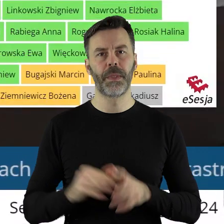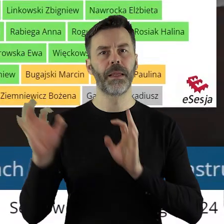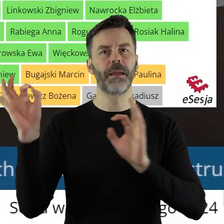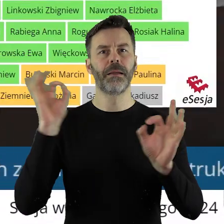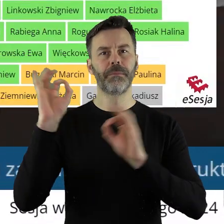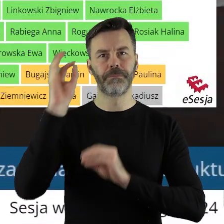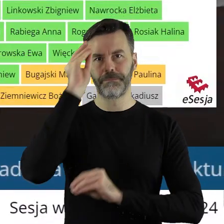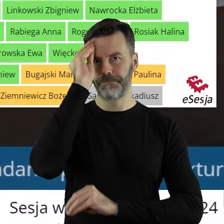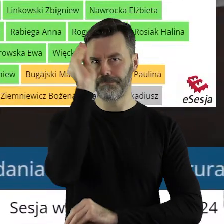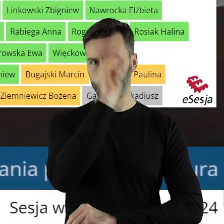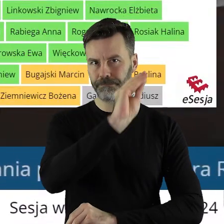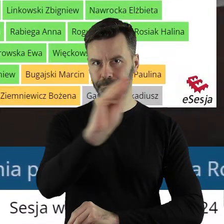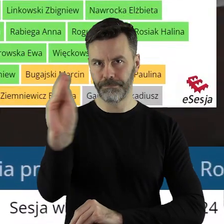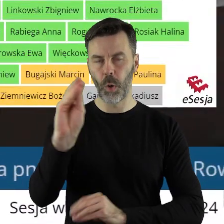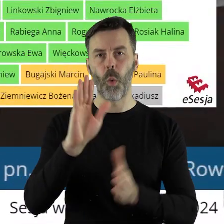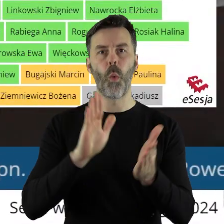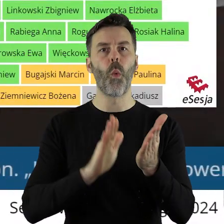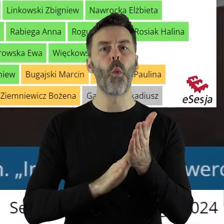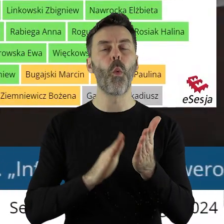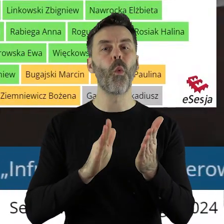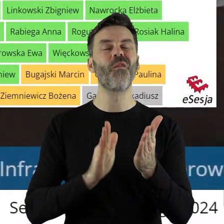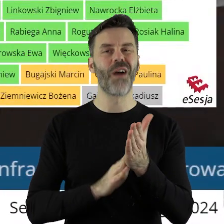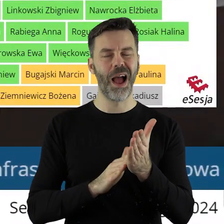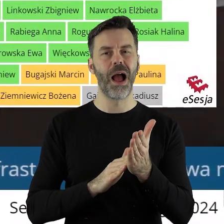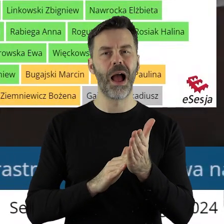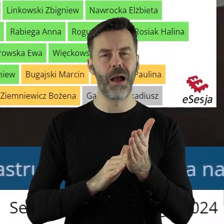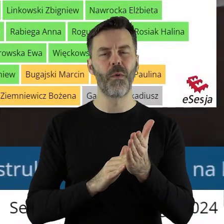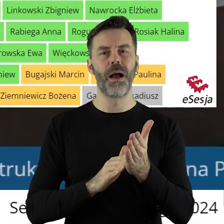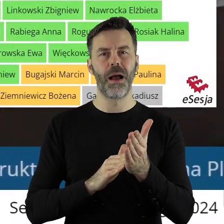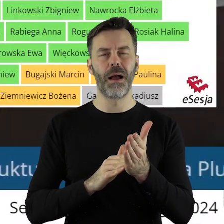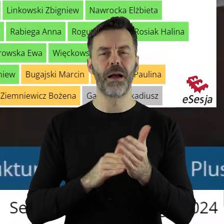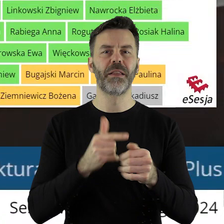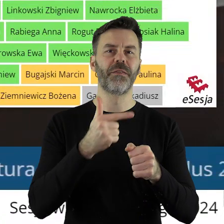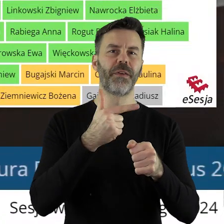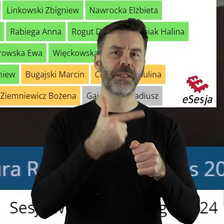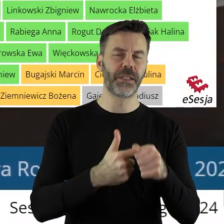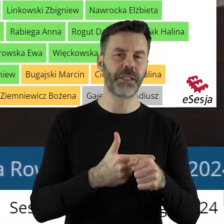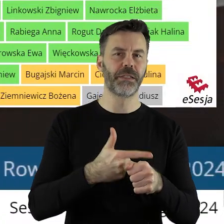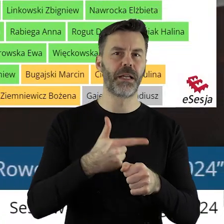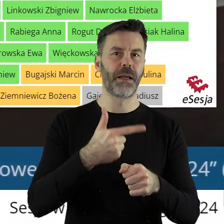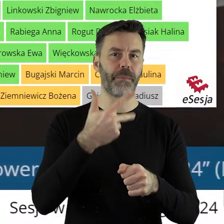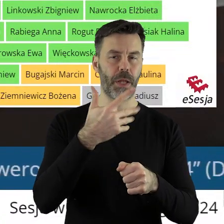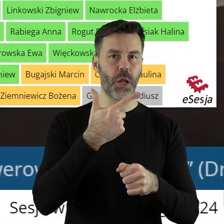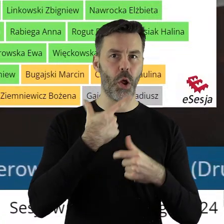Informuję państwa radnych, że uchwała została przegłosowana przy 25 głosach